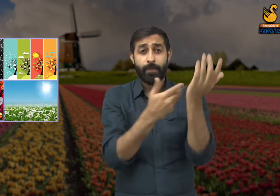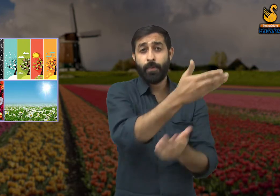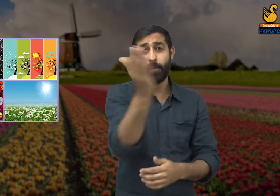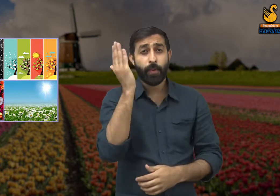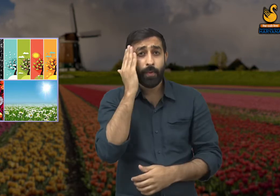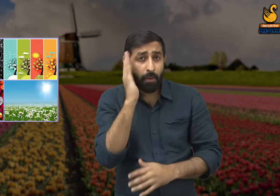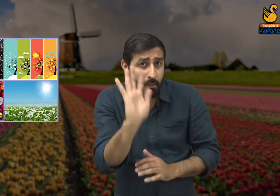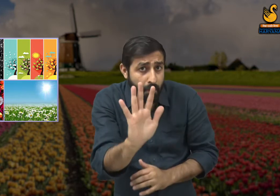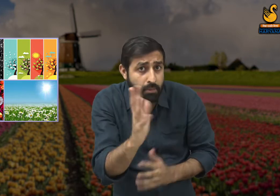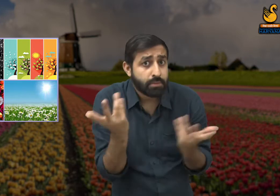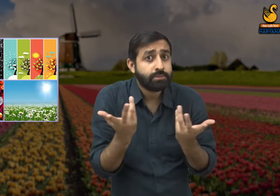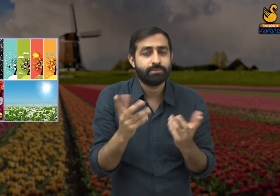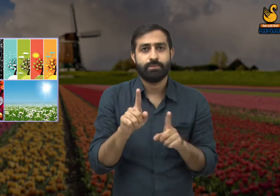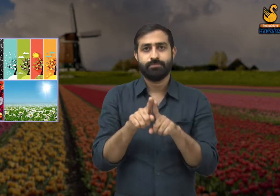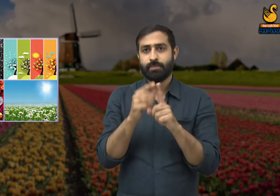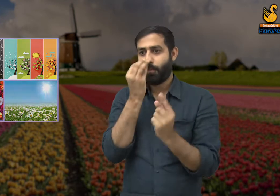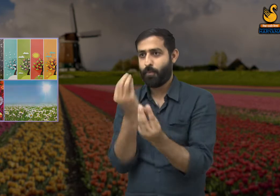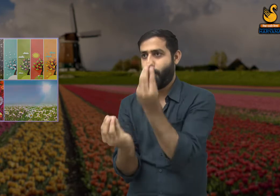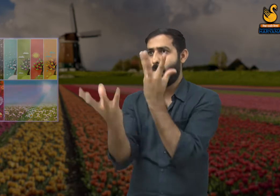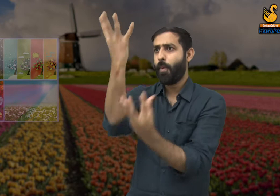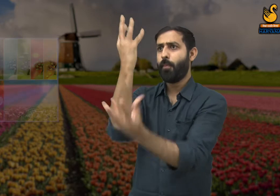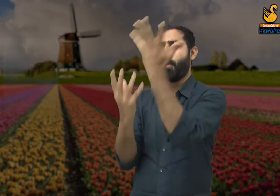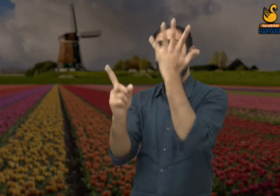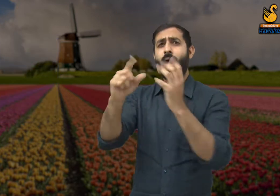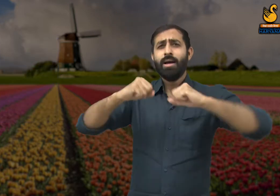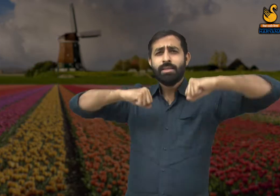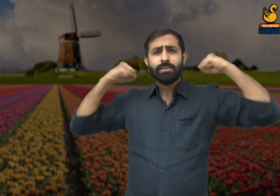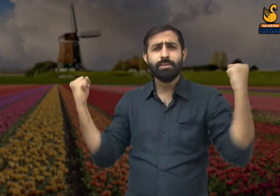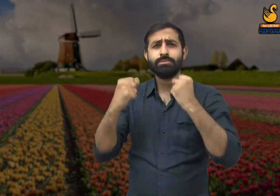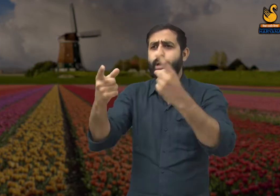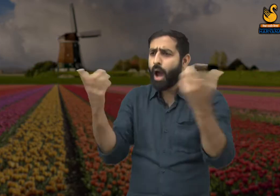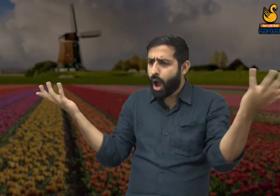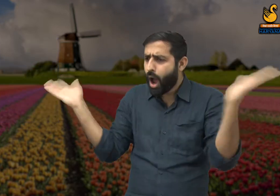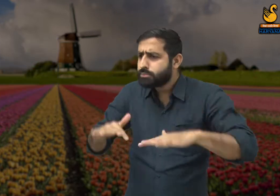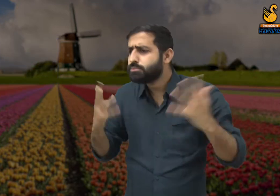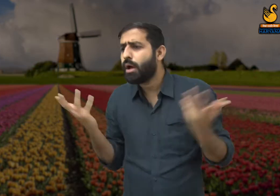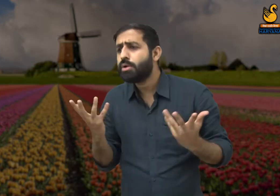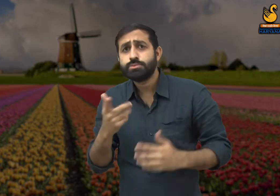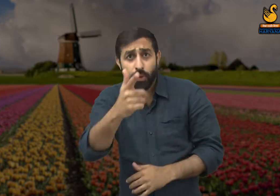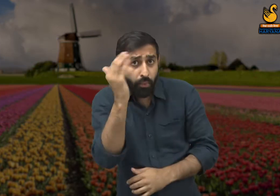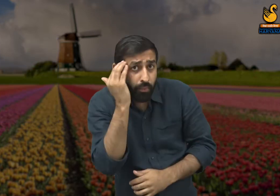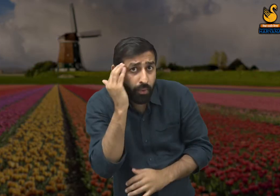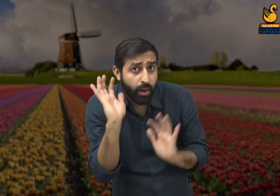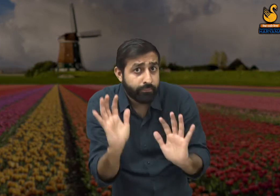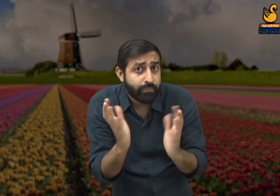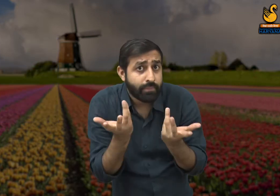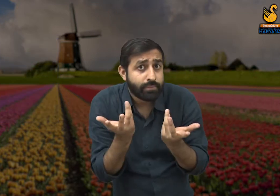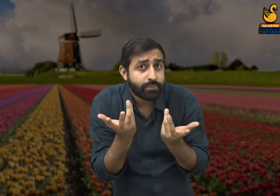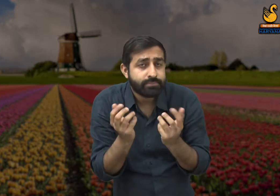कि आप बसंत के सौंदर्य की प्रशंसा तो करने लगे परंतु एक पल भी यह देख पाए कि किसकी वजह से हुई है